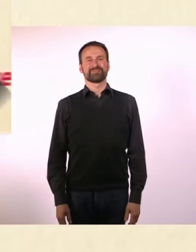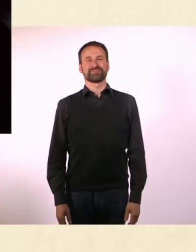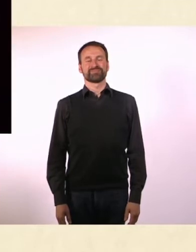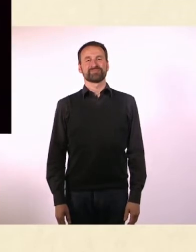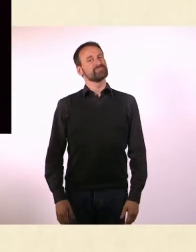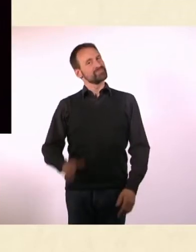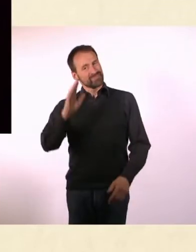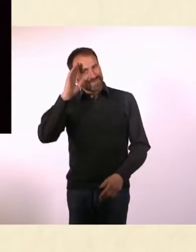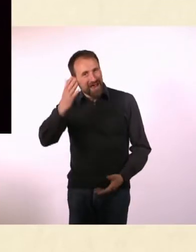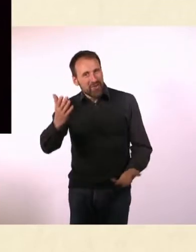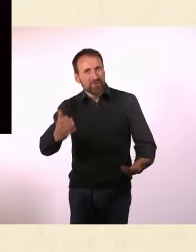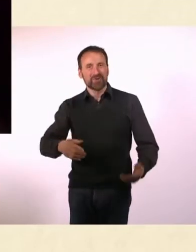Hallo Denise! - Hallo!